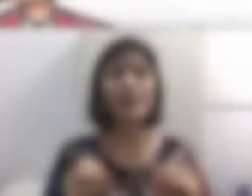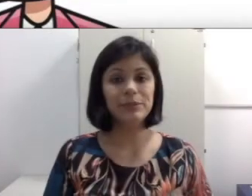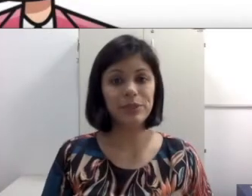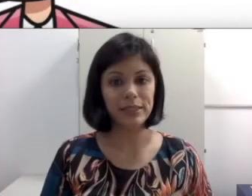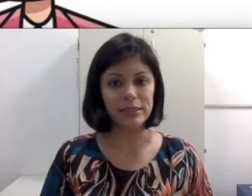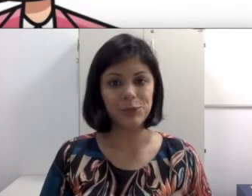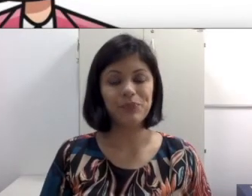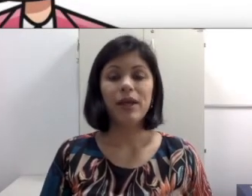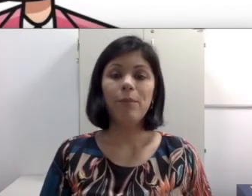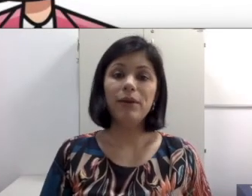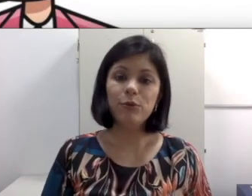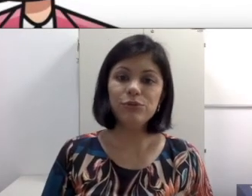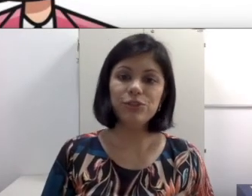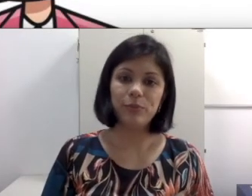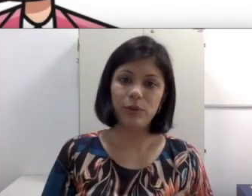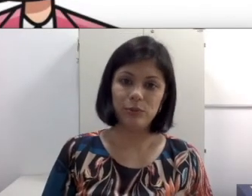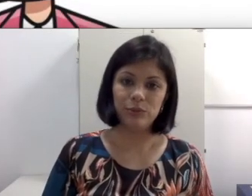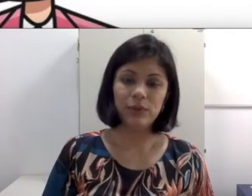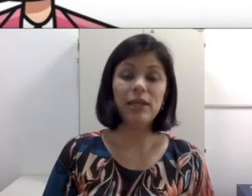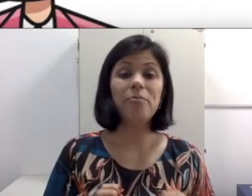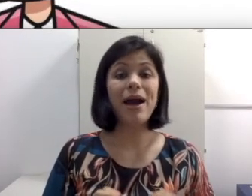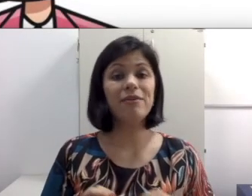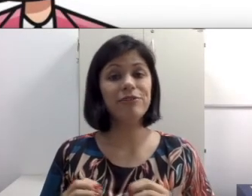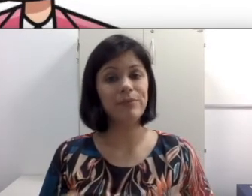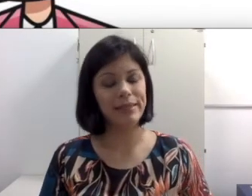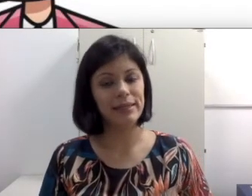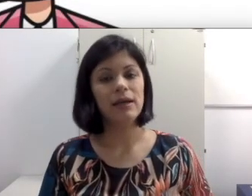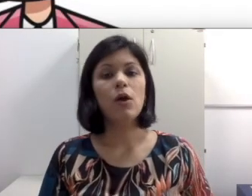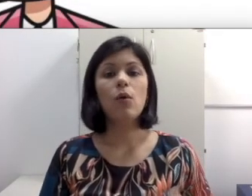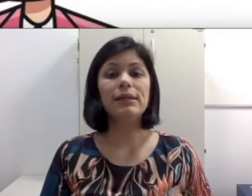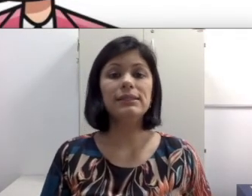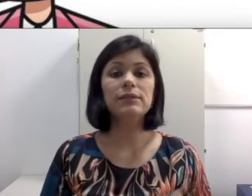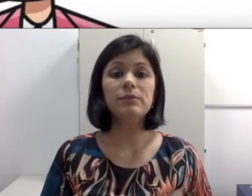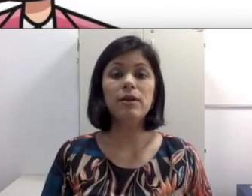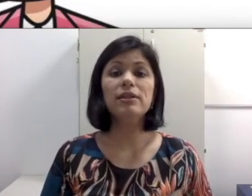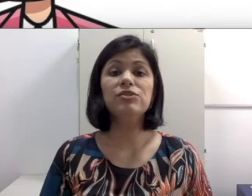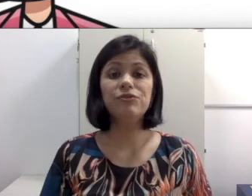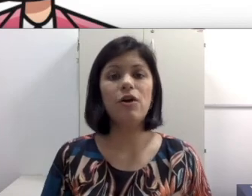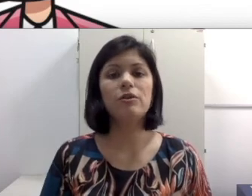O mais importante: Pergunte para o aluno e para a família quais são as melhores formas